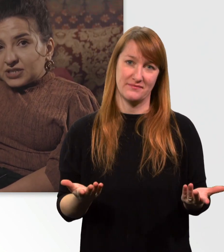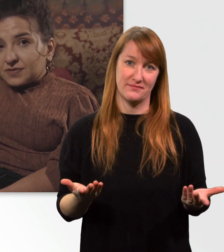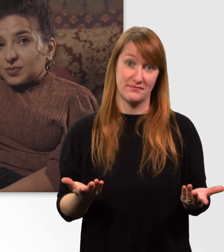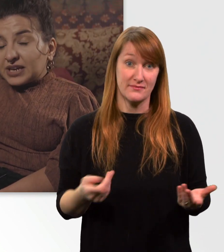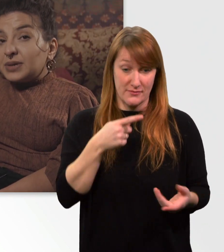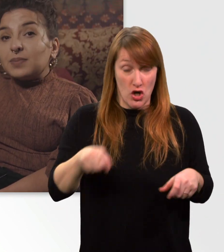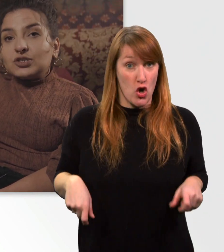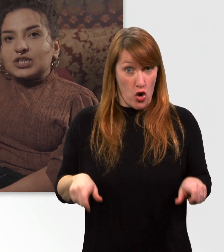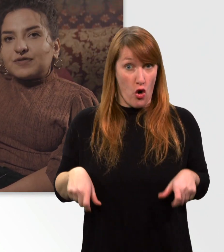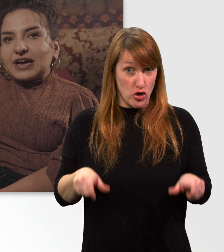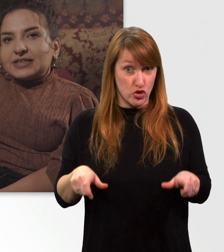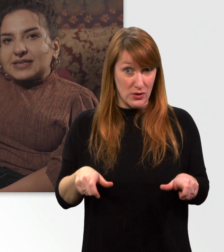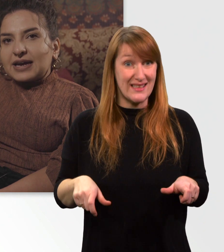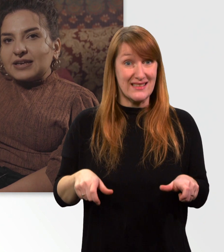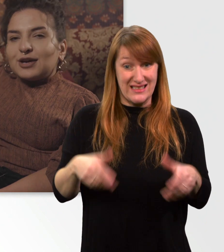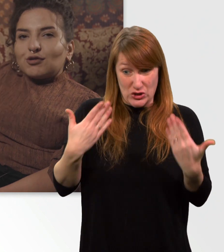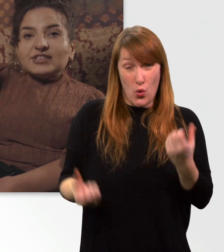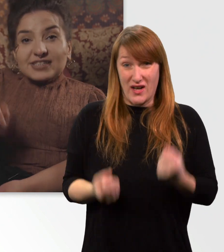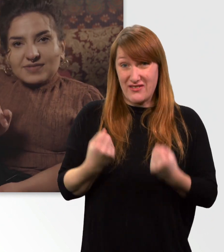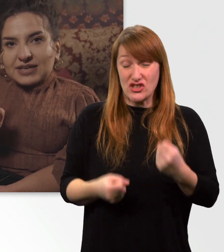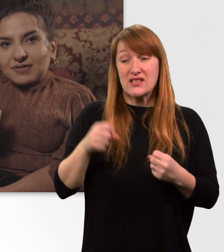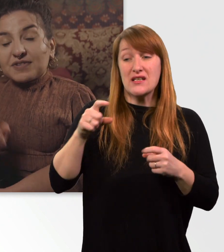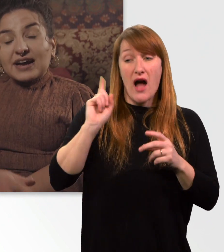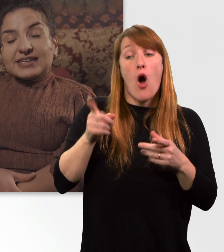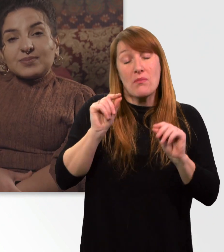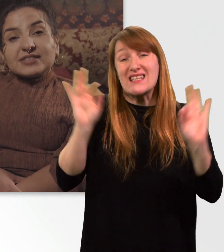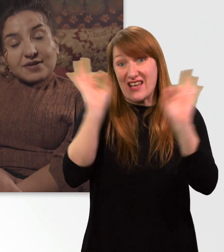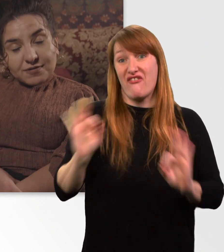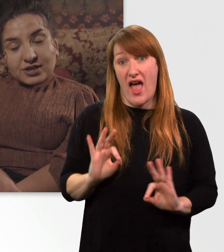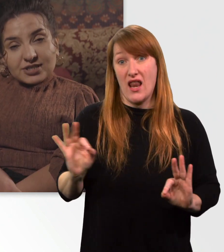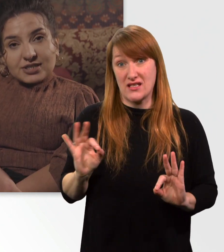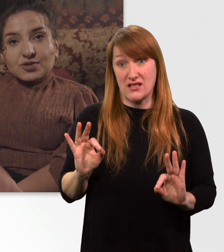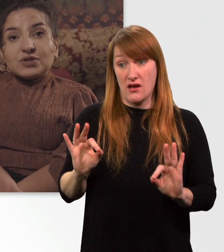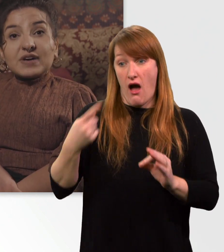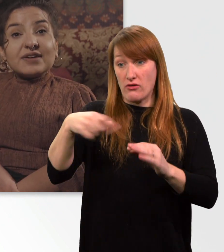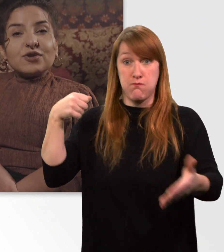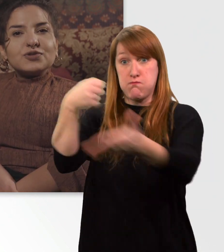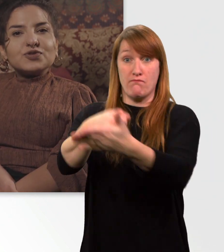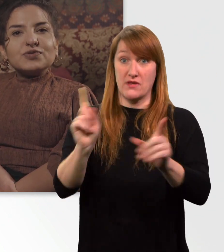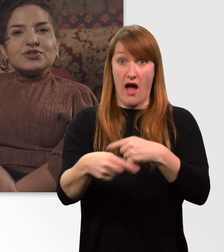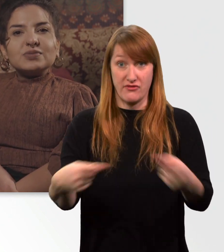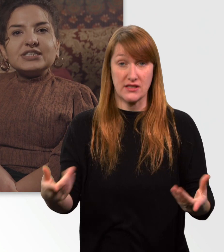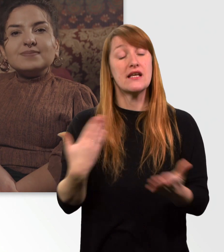für meine Mitmenschen gefährlich sein. Deswegen fahre ich immer sehr vorsichtig und verantwortungsbewusst mit ihm.